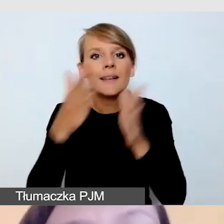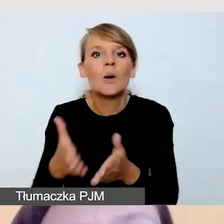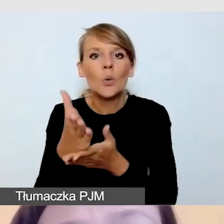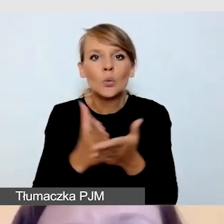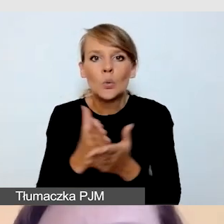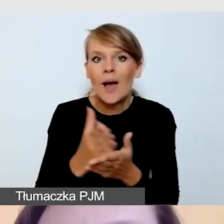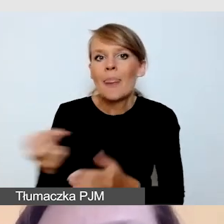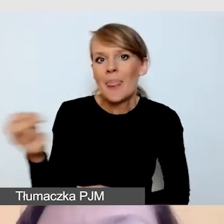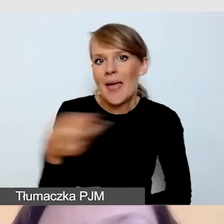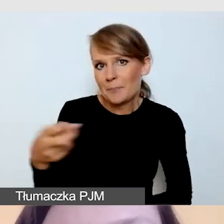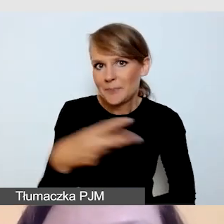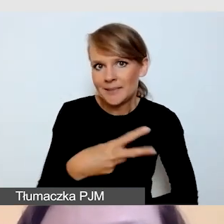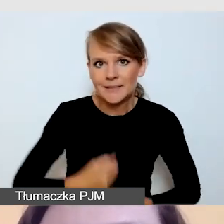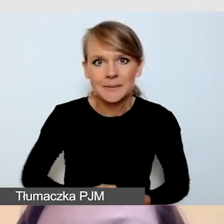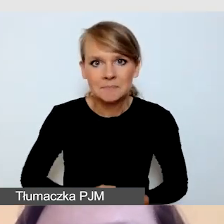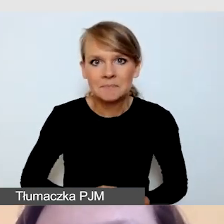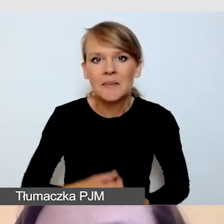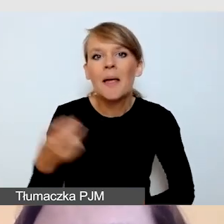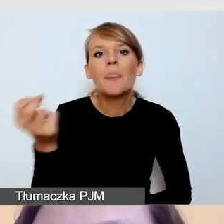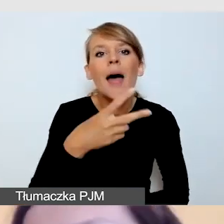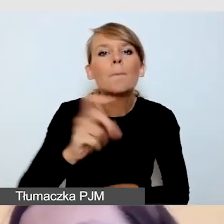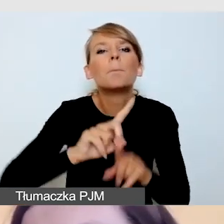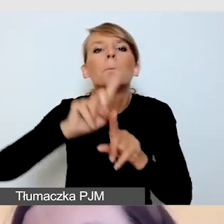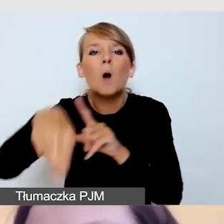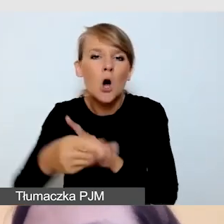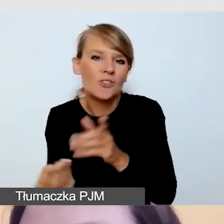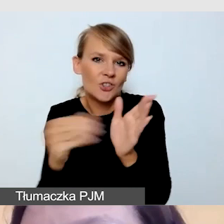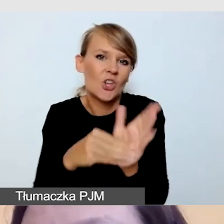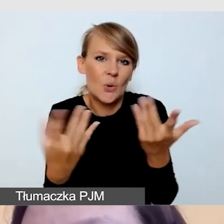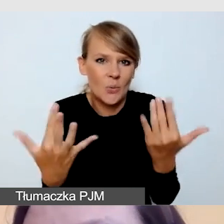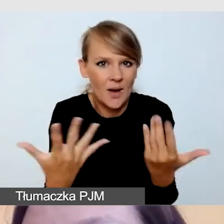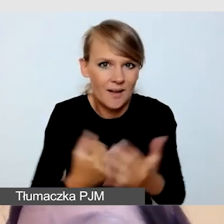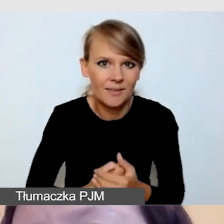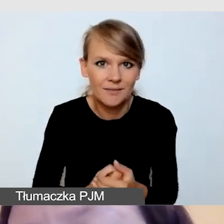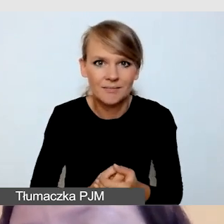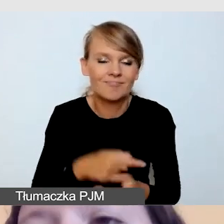Nie jest sztuką dodać napisy post factum, które zawsze są w formie zamkniętej,